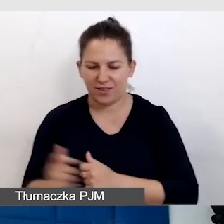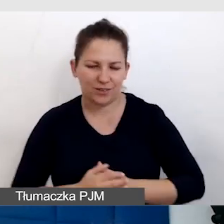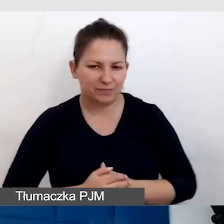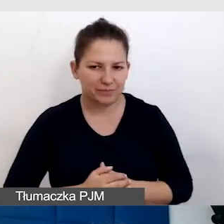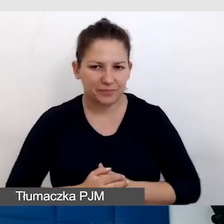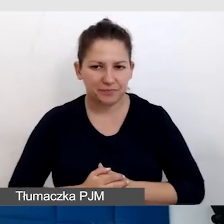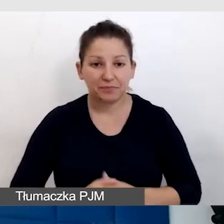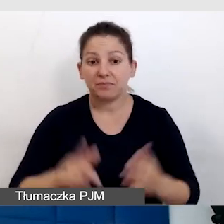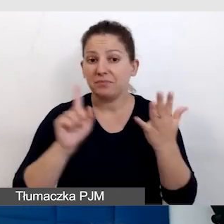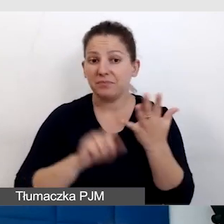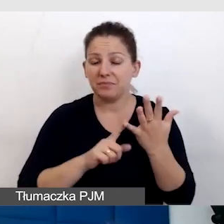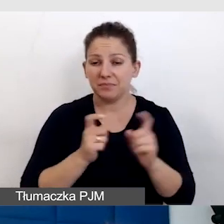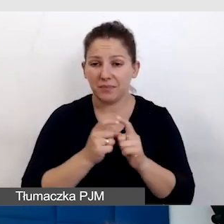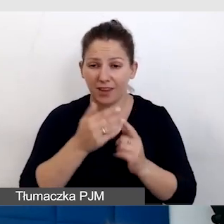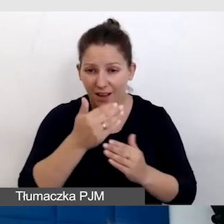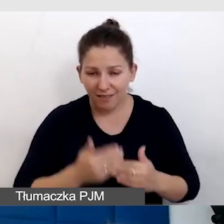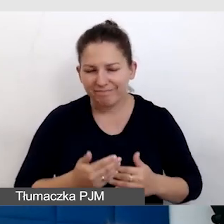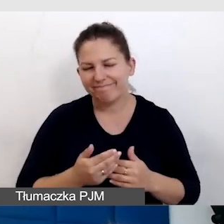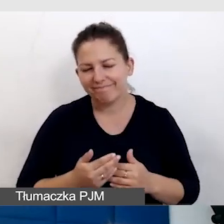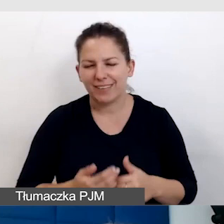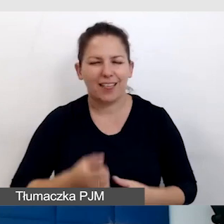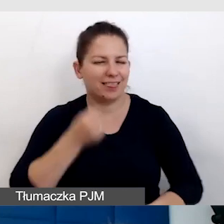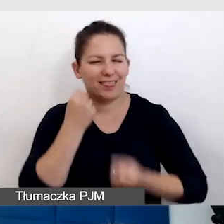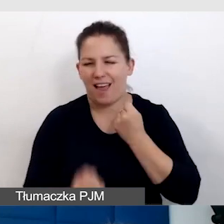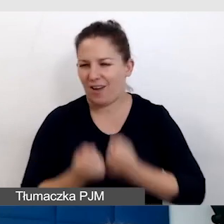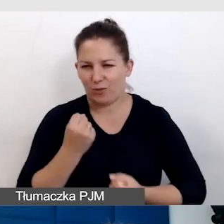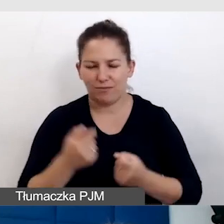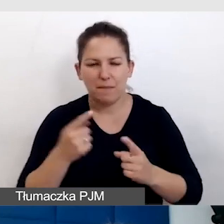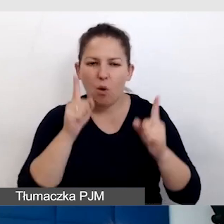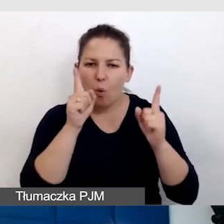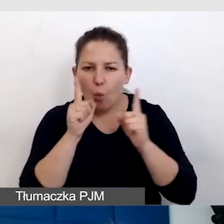I piąty punkt, często najtrudniejszy, trzeba zawsze być uważnym.